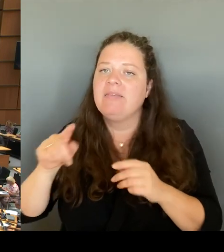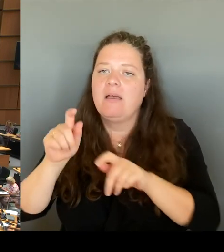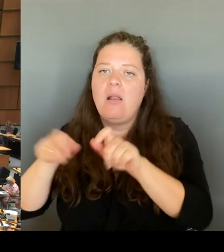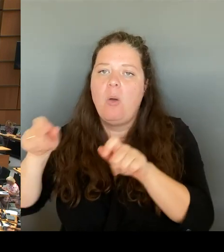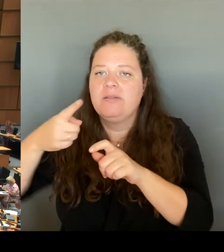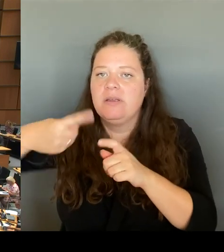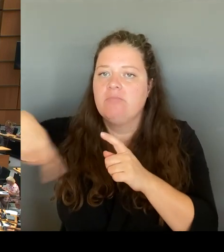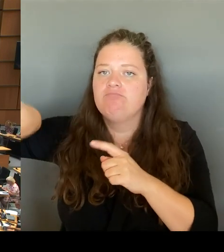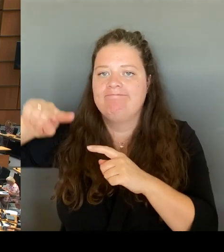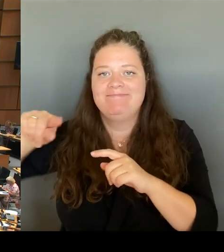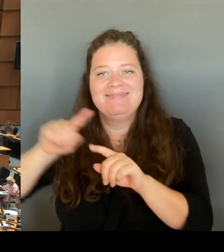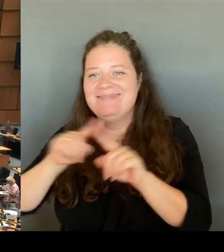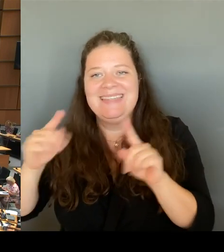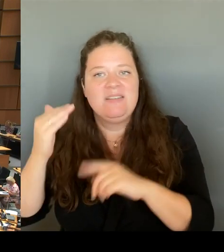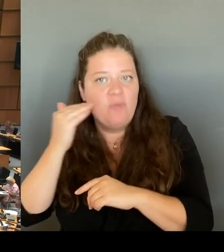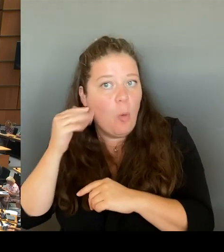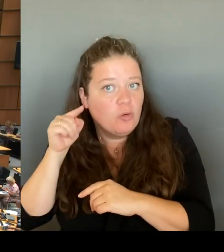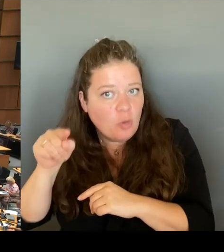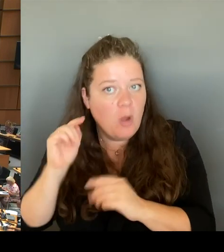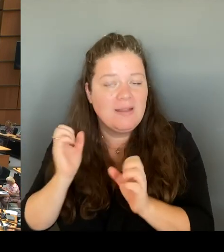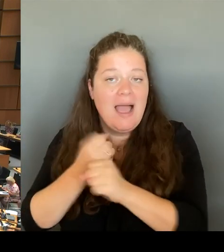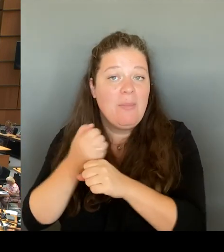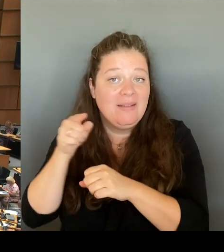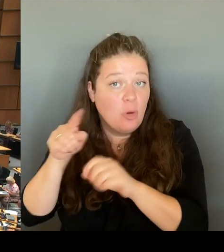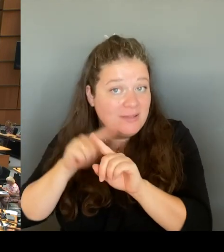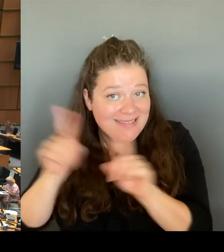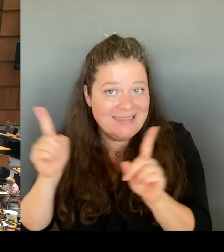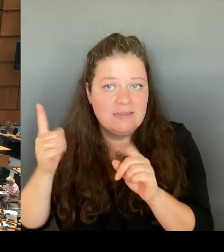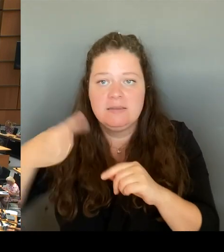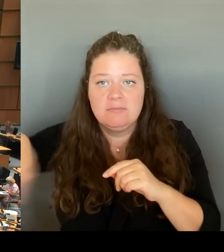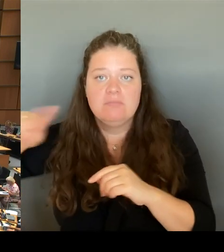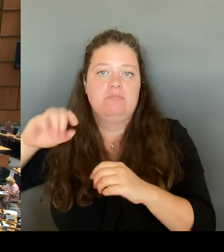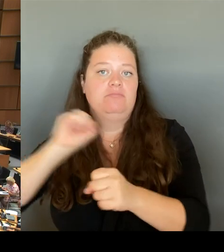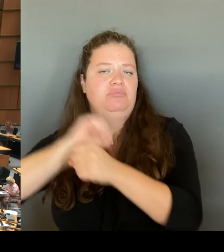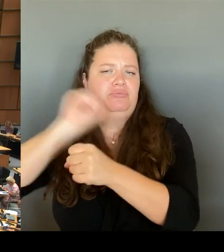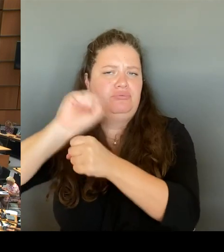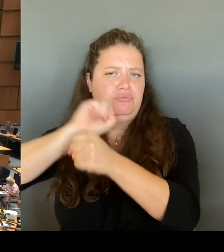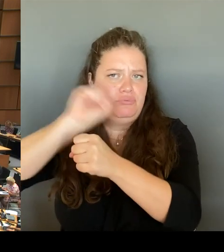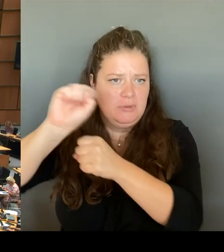Sie wissen, ich habe zehn Jahre Stadtentwicklung in diesem Hohen Hause mitverantwortet als